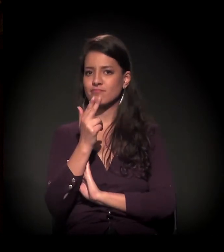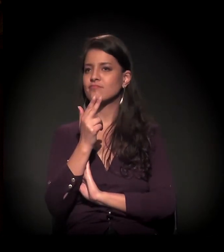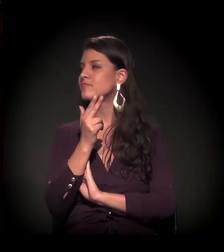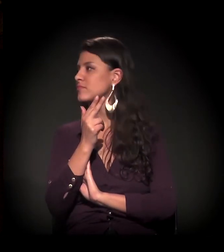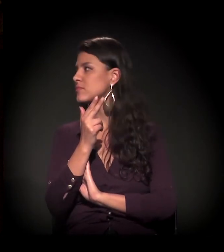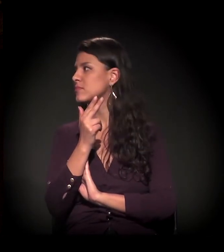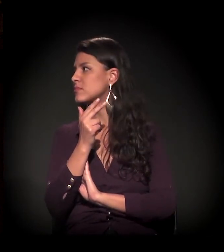ao que me parece...